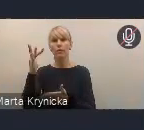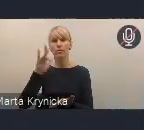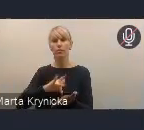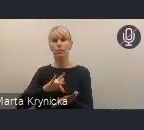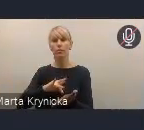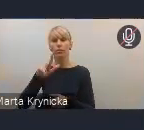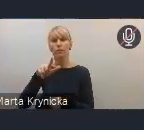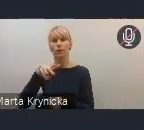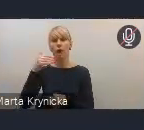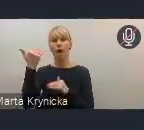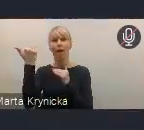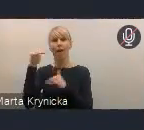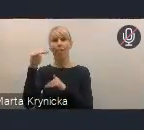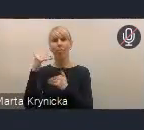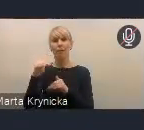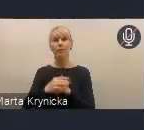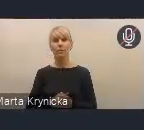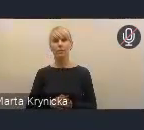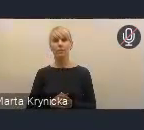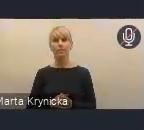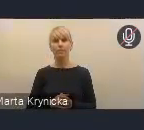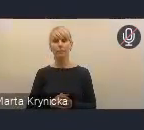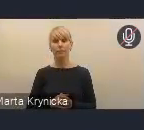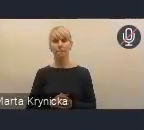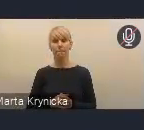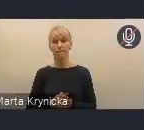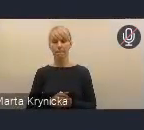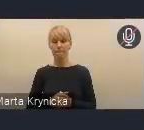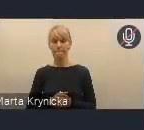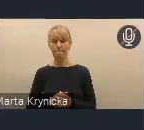ale także, można powiedzieć, w pewnym sensie również wdrożeniowe,